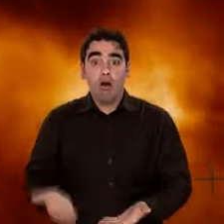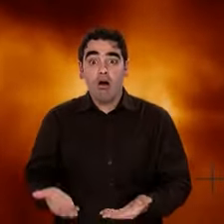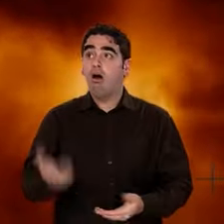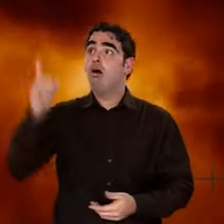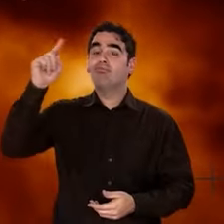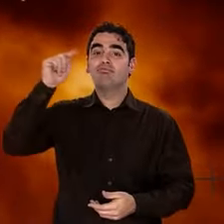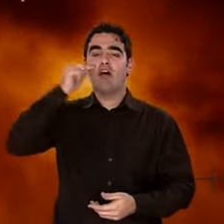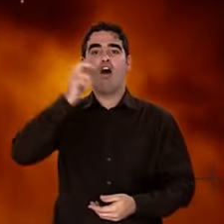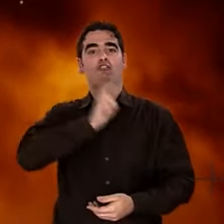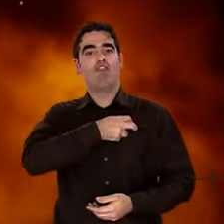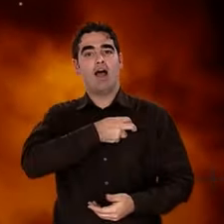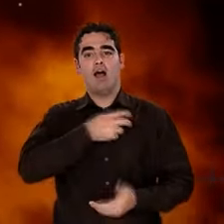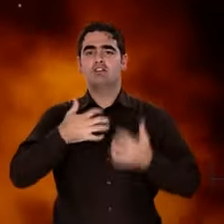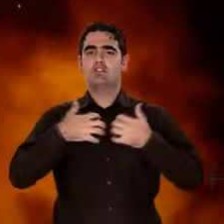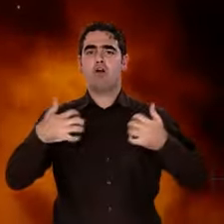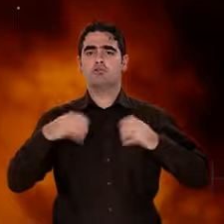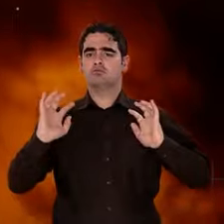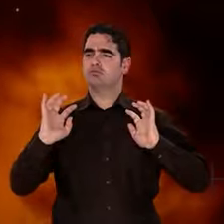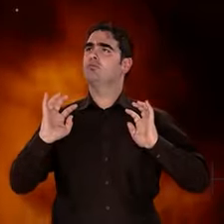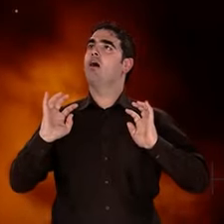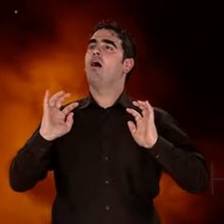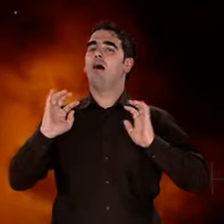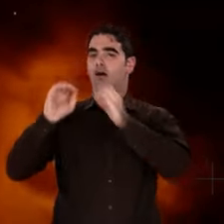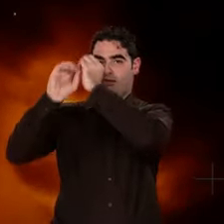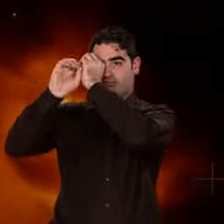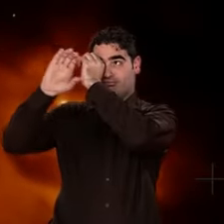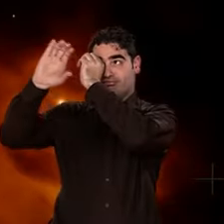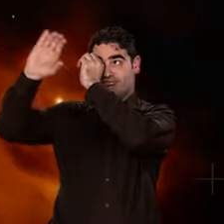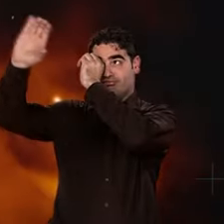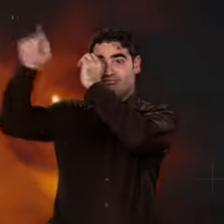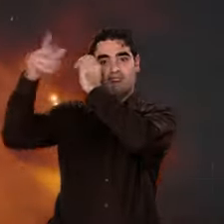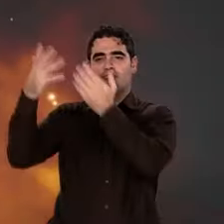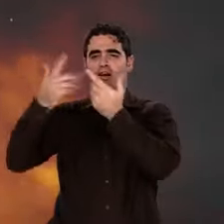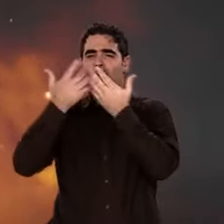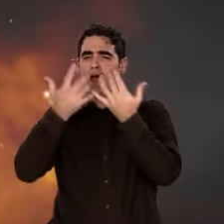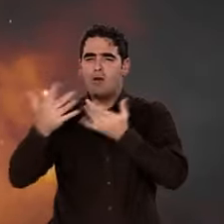Nous sommes aujourd'hui au cœur de cette lumière, omniprésente dans le fond du ciel.